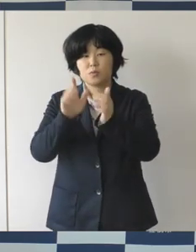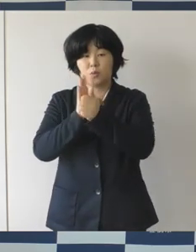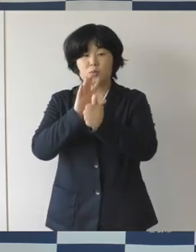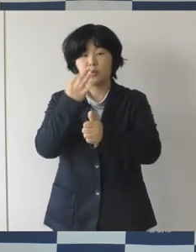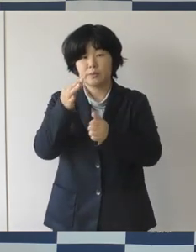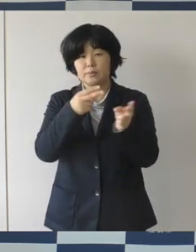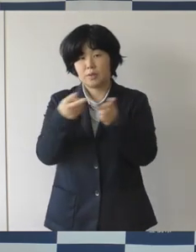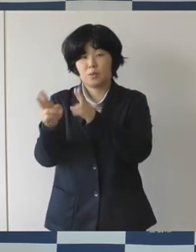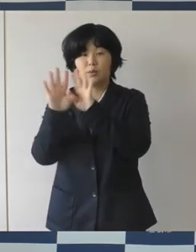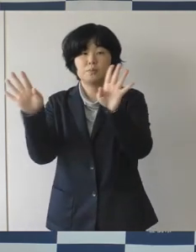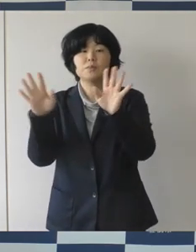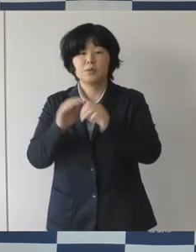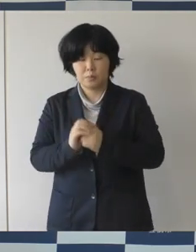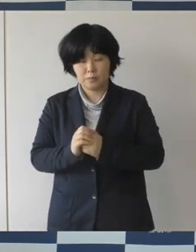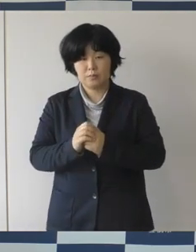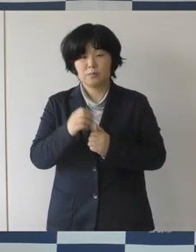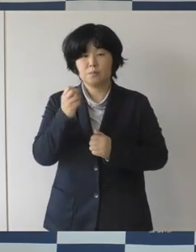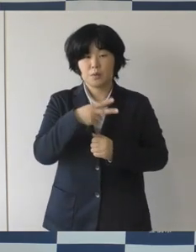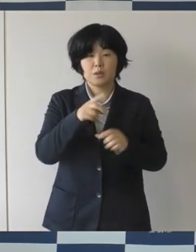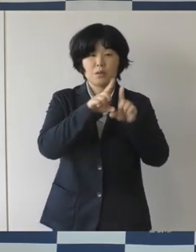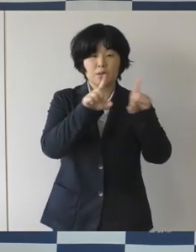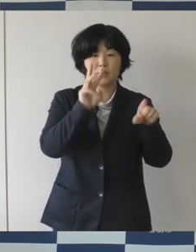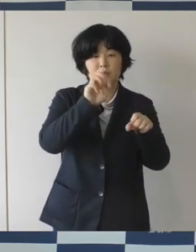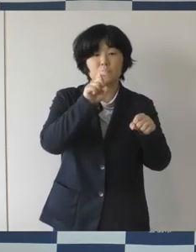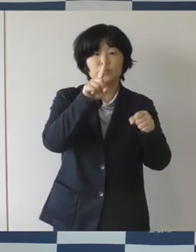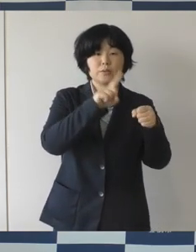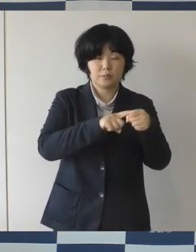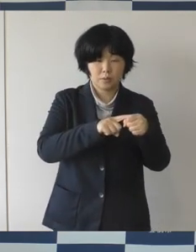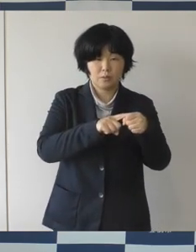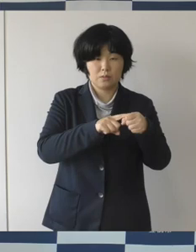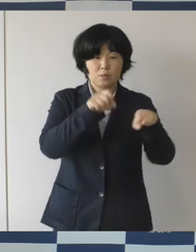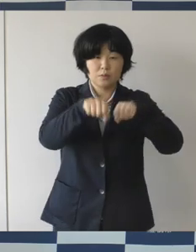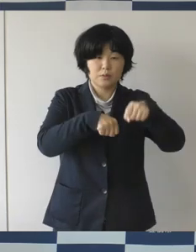平成31年には条例なども施行をしております。